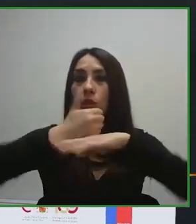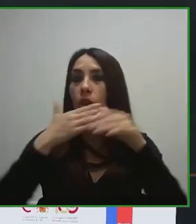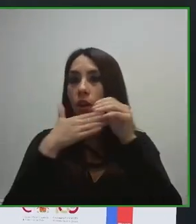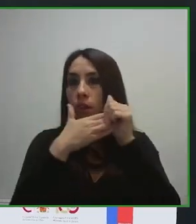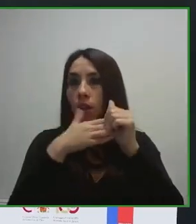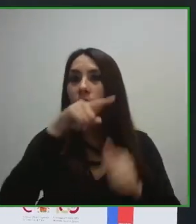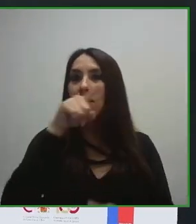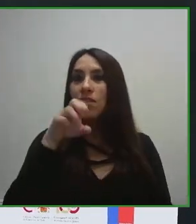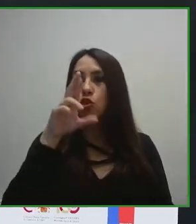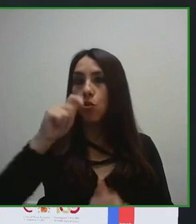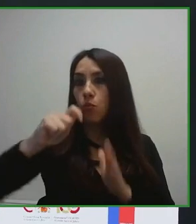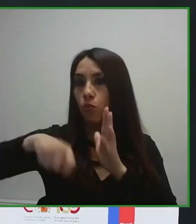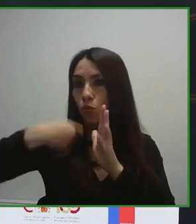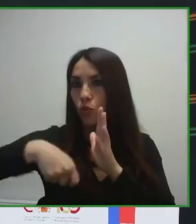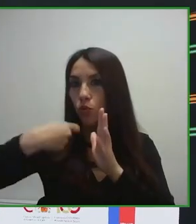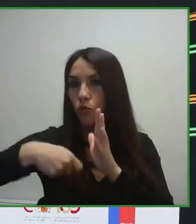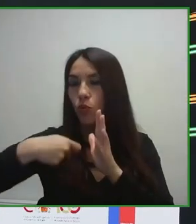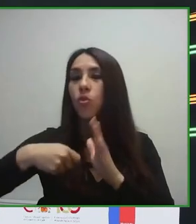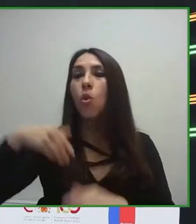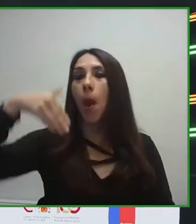accesibilidad al turismo, de turismo para todas las personas.